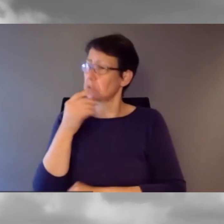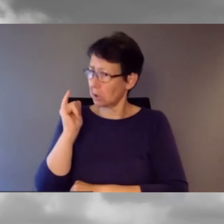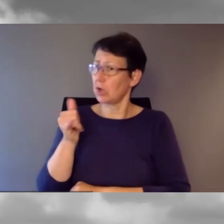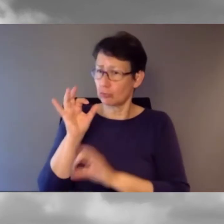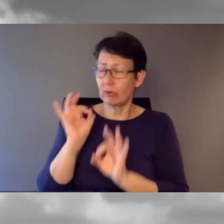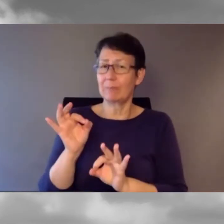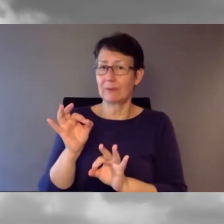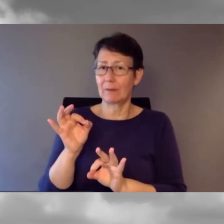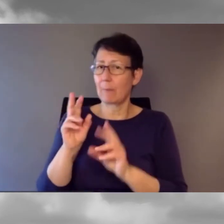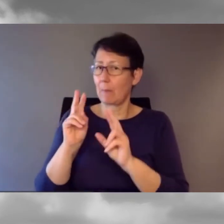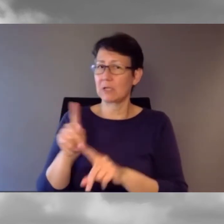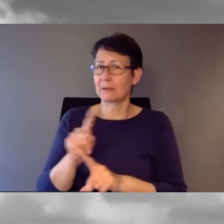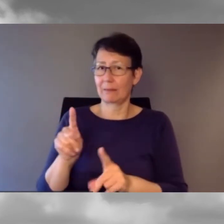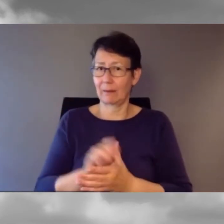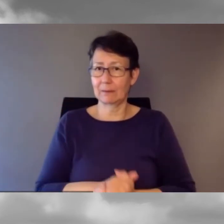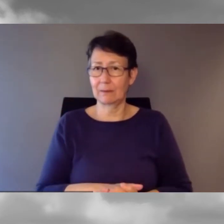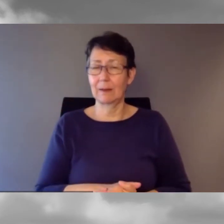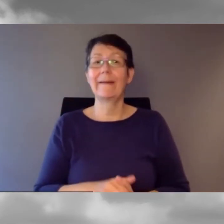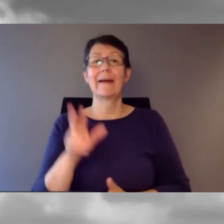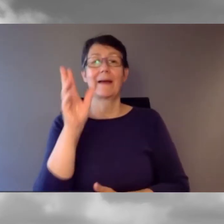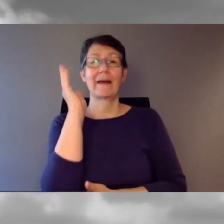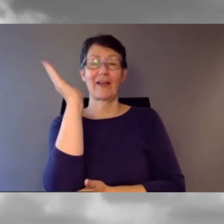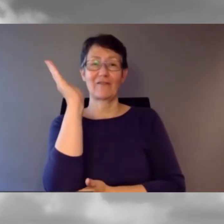Unser Referent heisst Kaspar Grossmann.